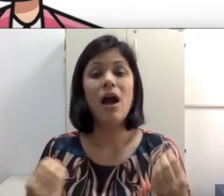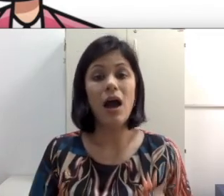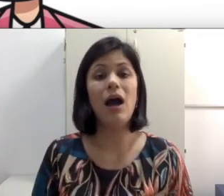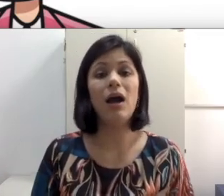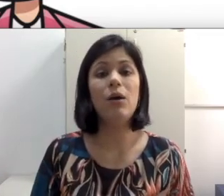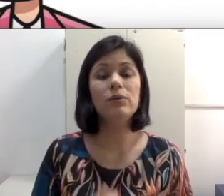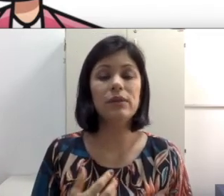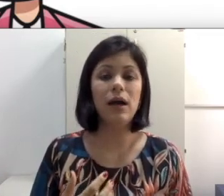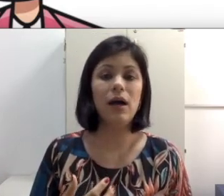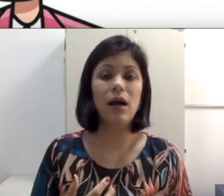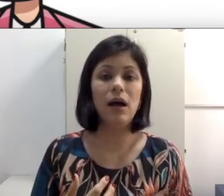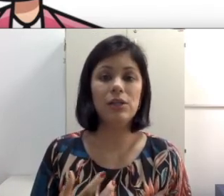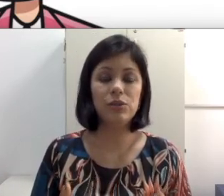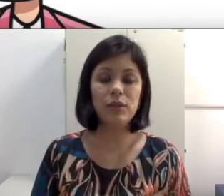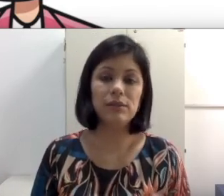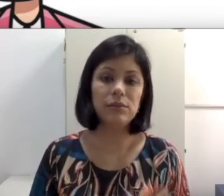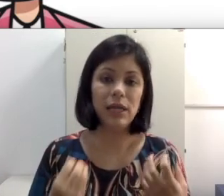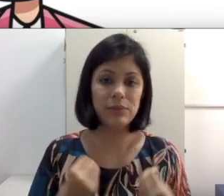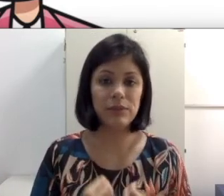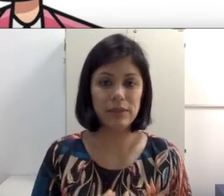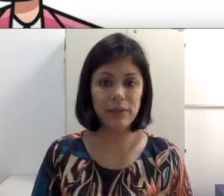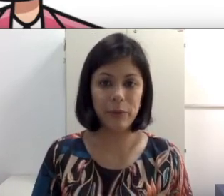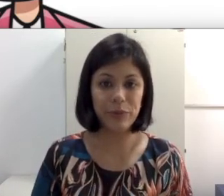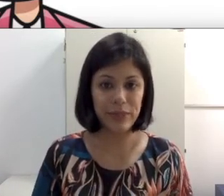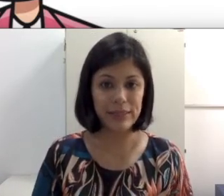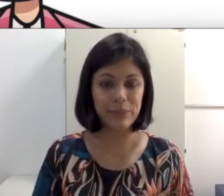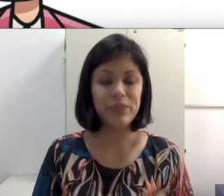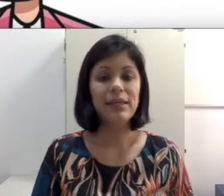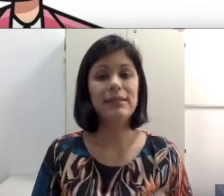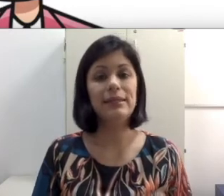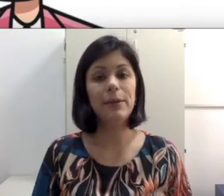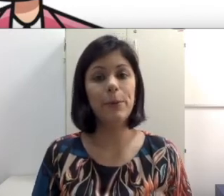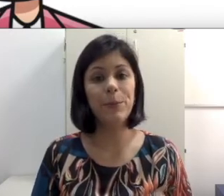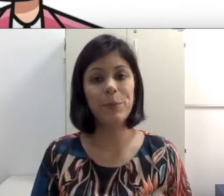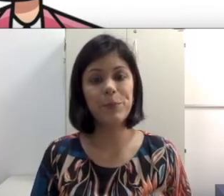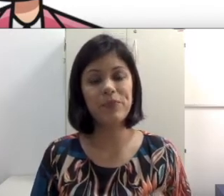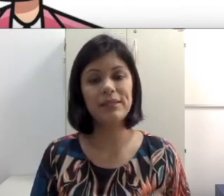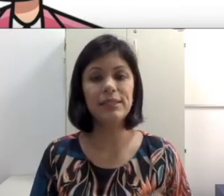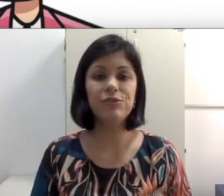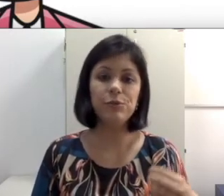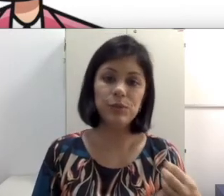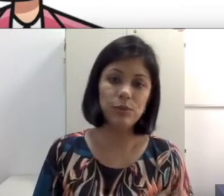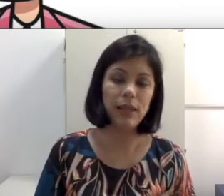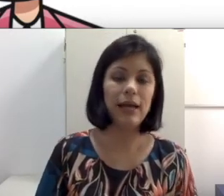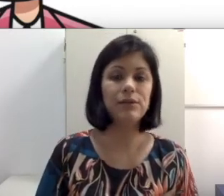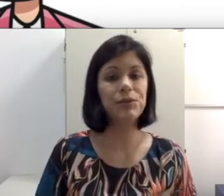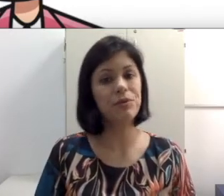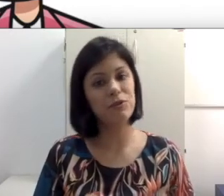a articulação dos lábios da nossa língua portuguesa. Então seja em filmes dublados